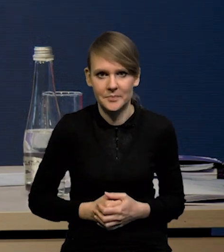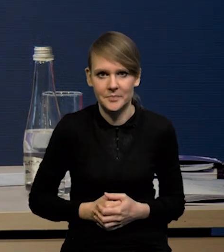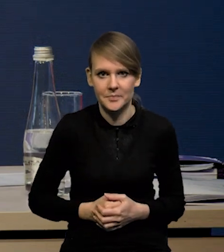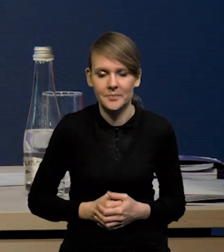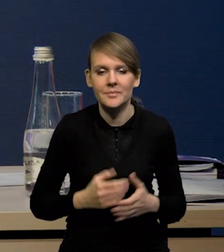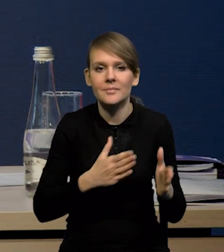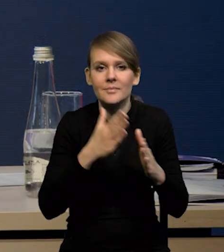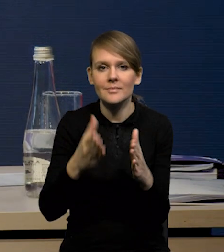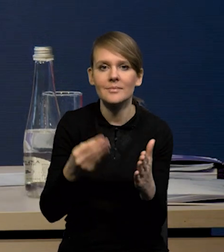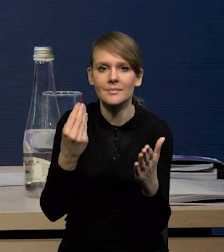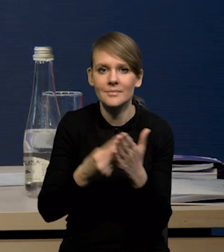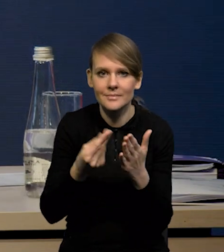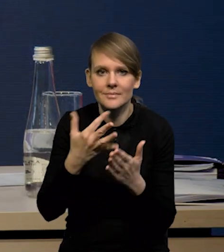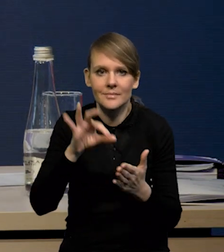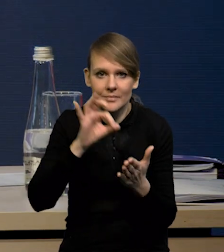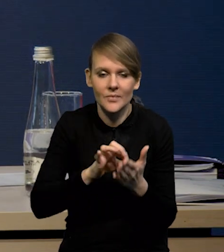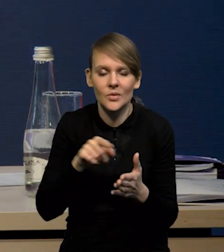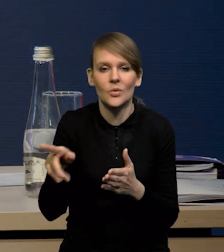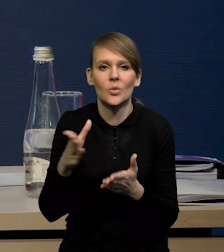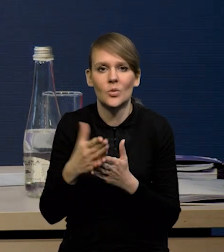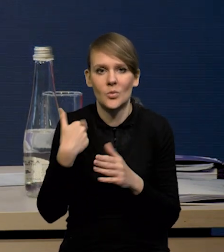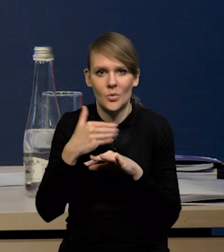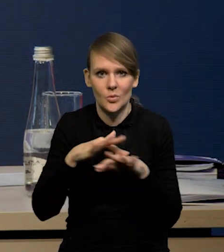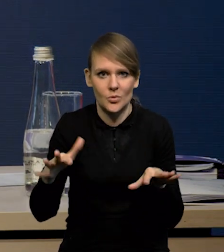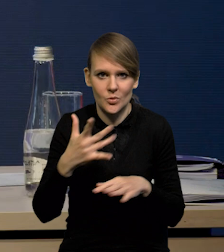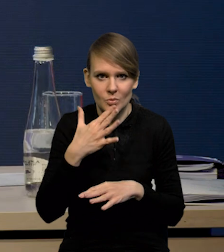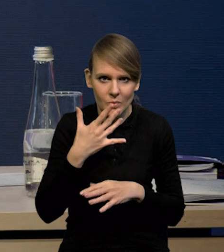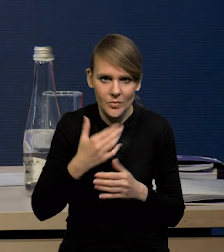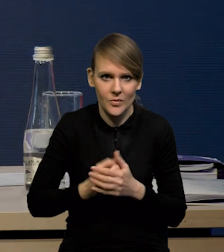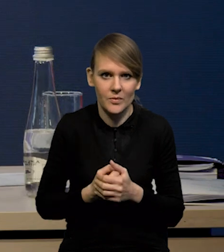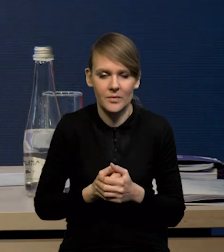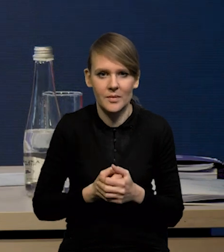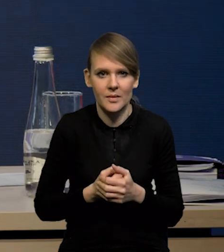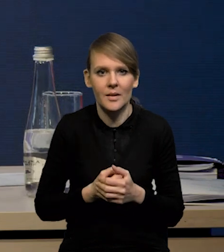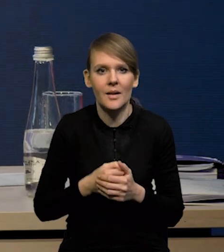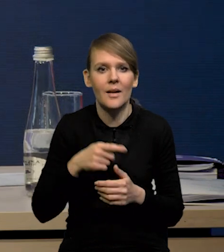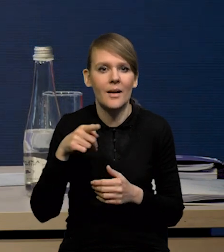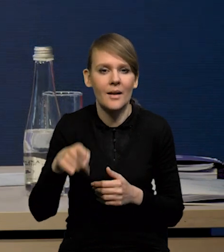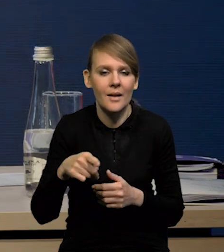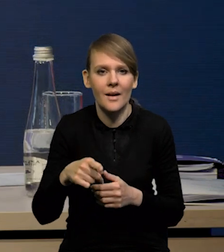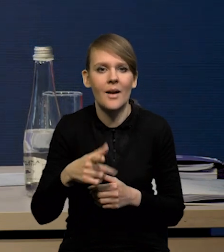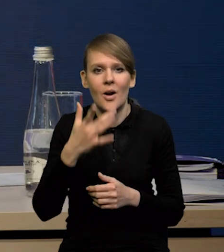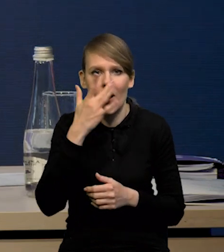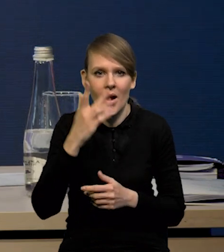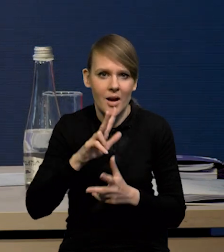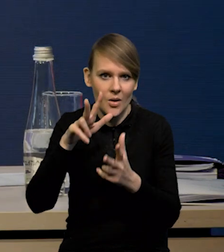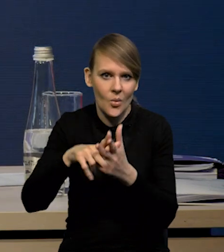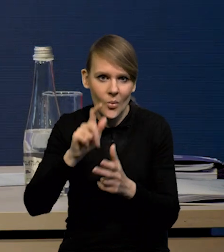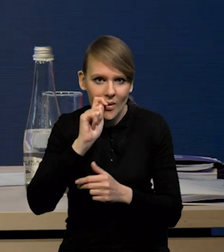Jeśli chodzi o oceny niepewności, no to tutaj już dużo mówiliśmy. Przede wszystkim przebieg agresji zbrojnej Rosji na Ukrainę